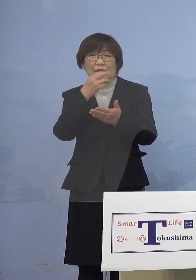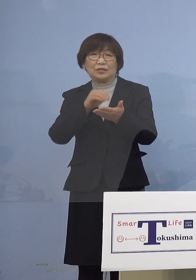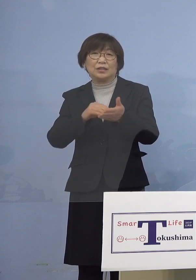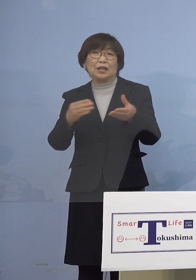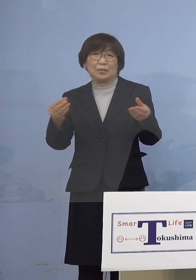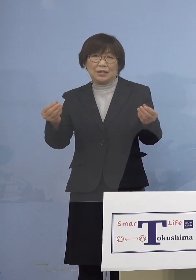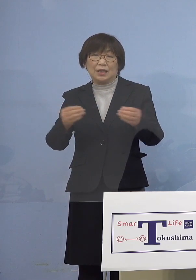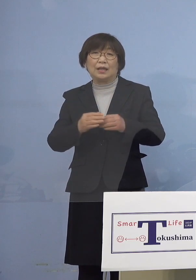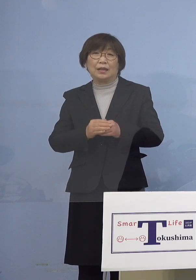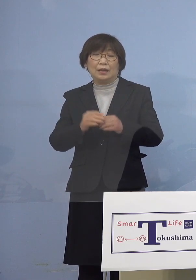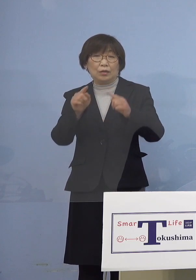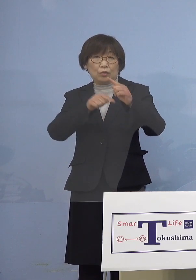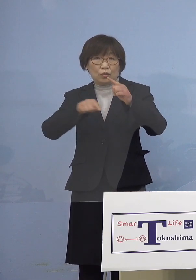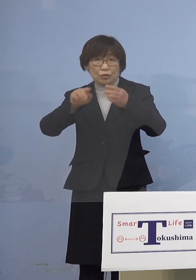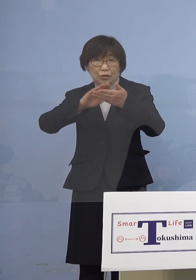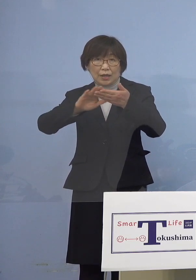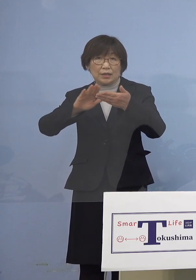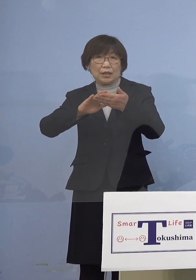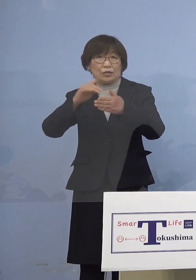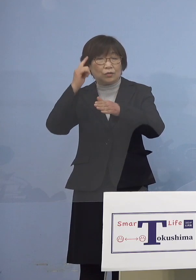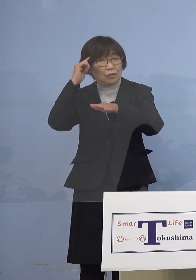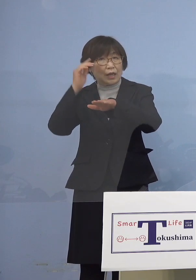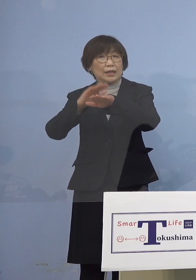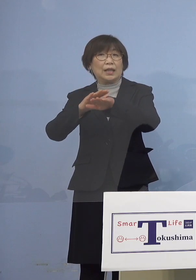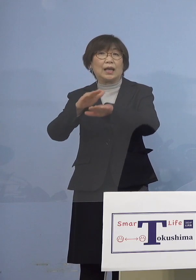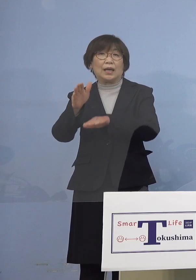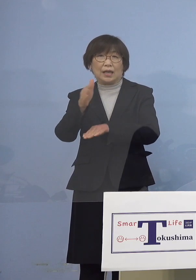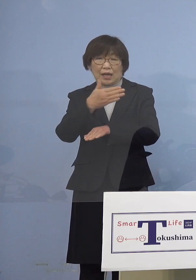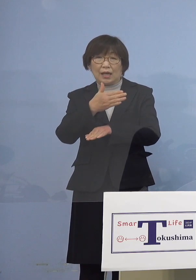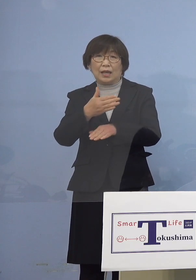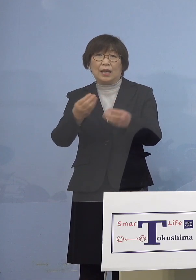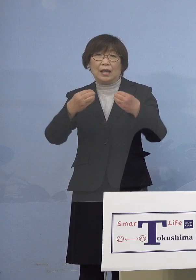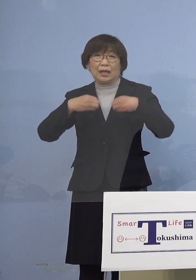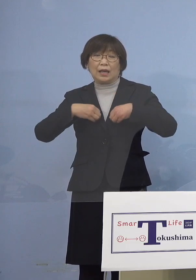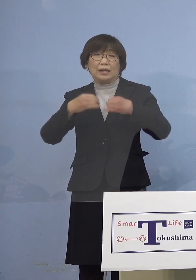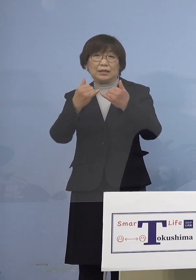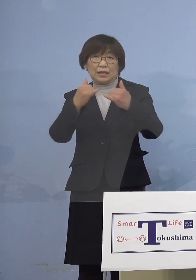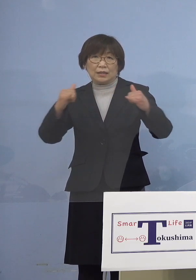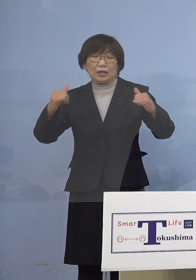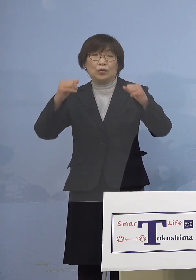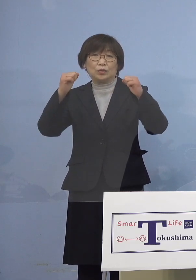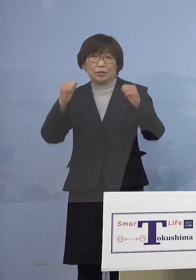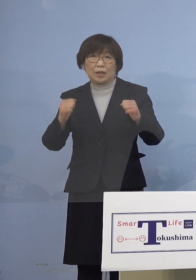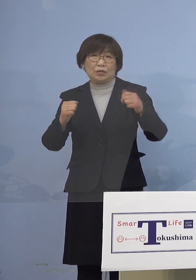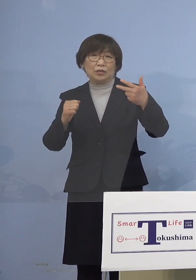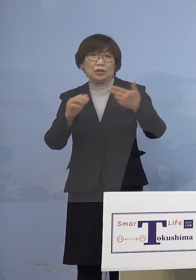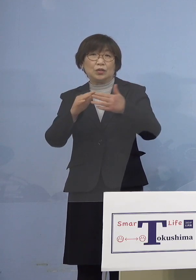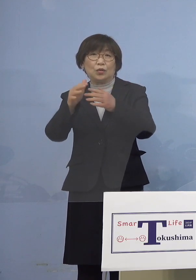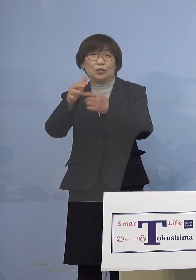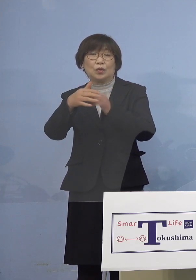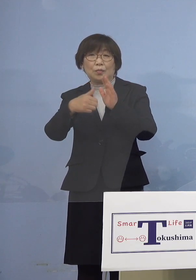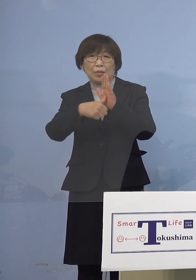公衆衛生上の観点から感染された方が お住まいの市町村名及び都道府県名の